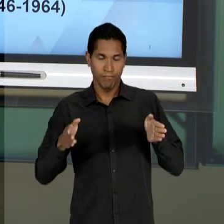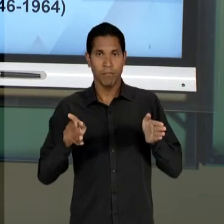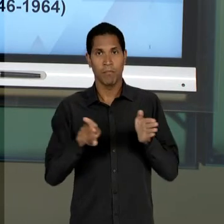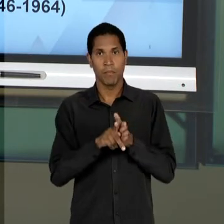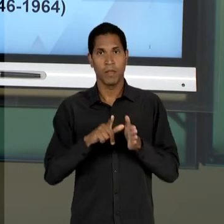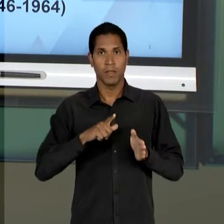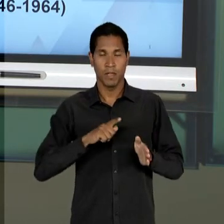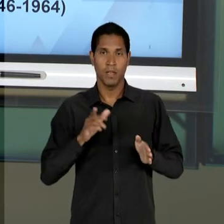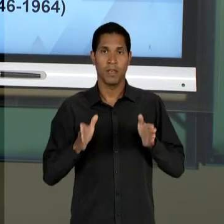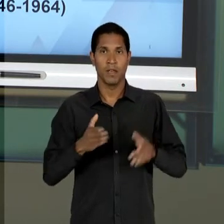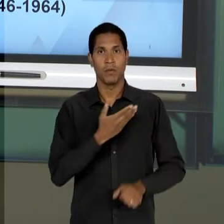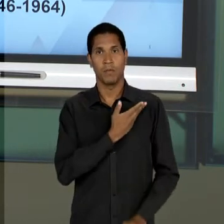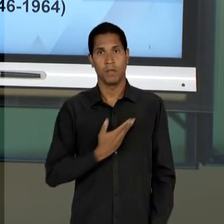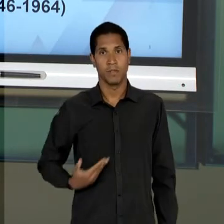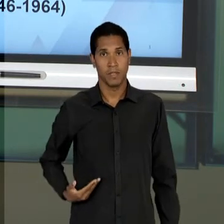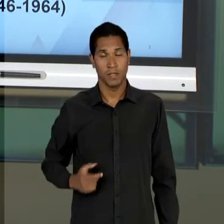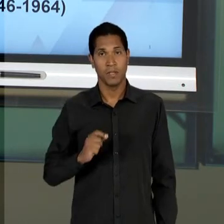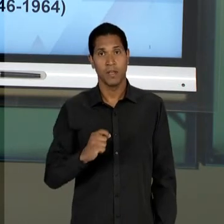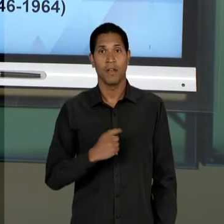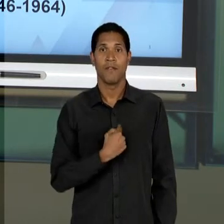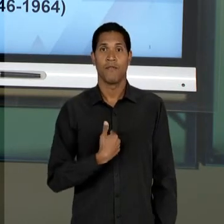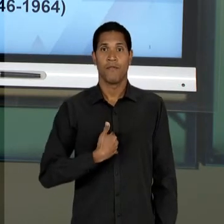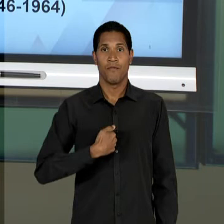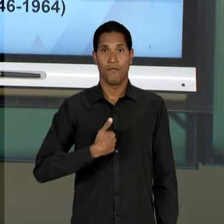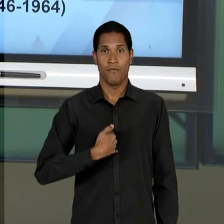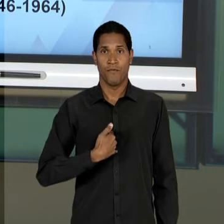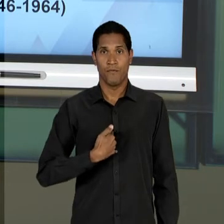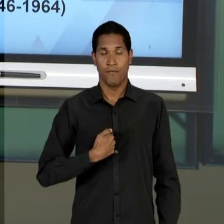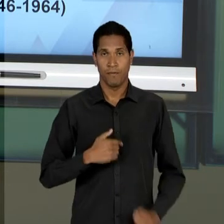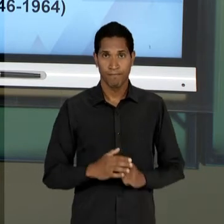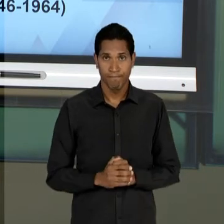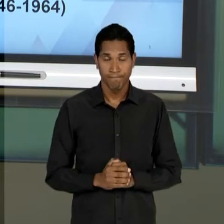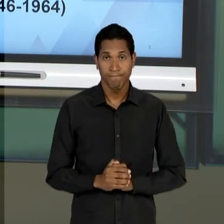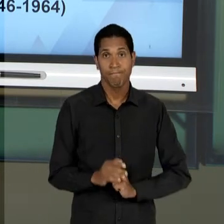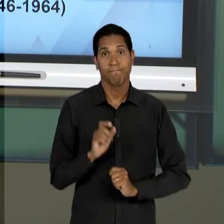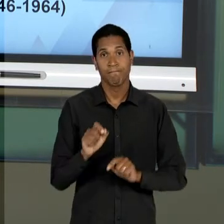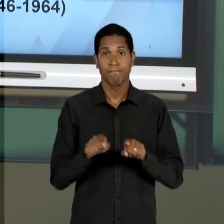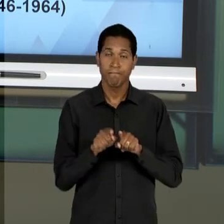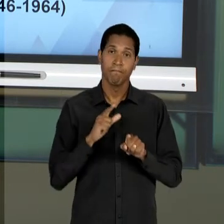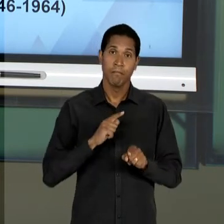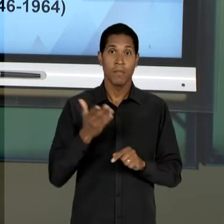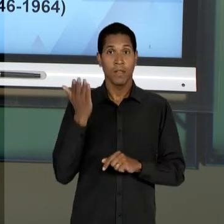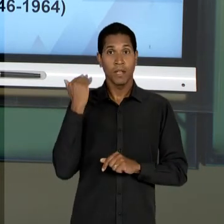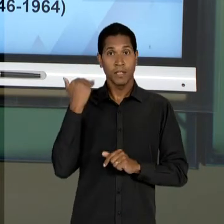SEJA, TALVEZ MAIS DO QUE TODOS OS OUTROS PERÍODOS ATÉ ENTÃO ESTUDADOS - O QUE NÓS VAMOS OBSERVAR